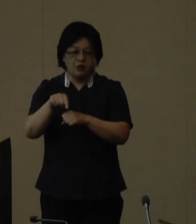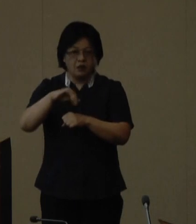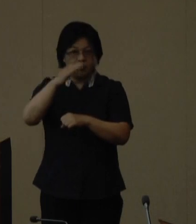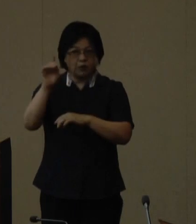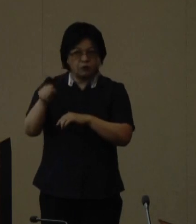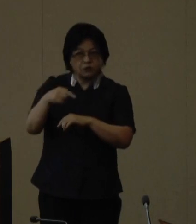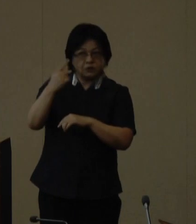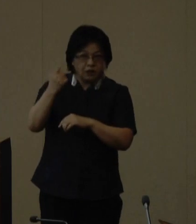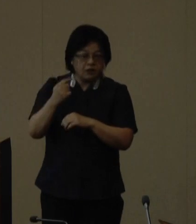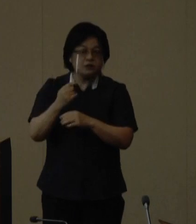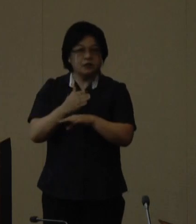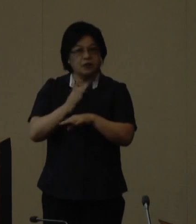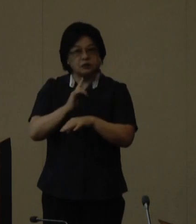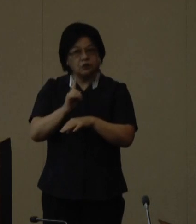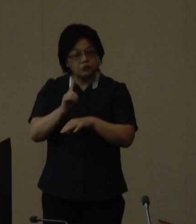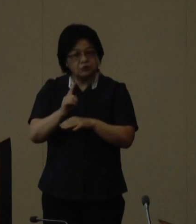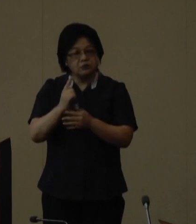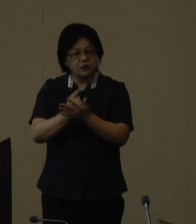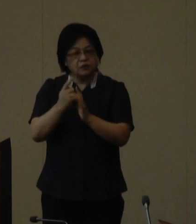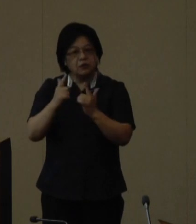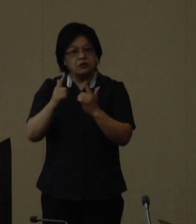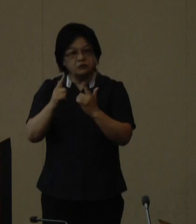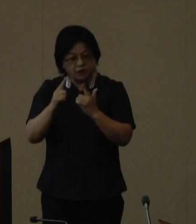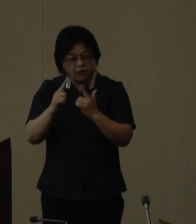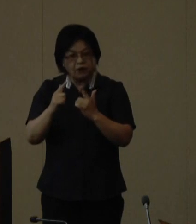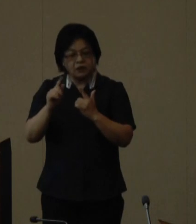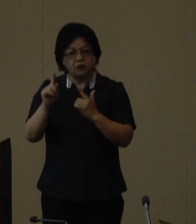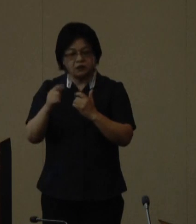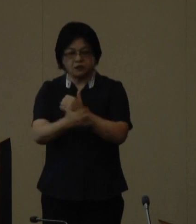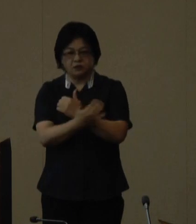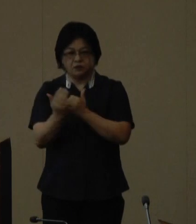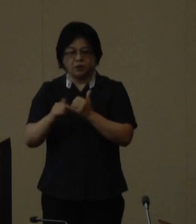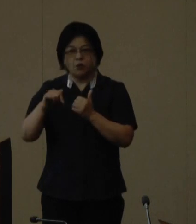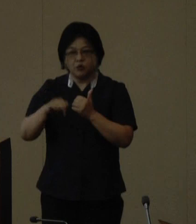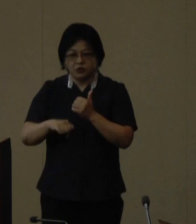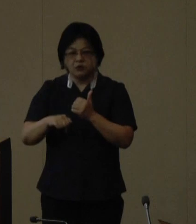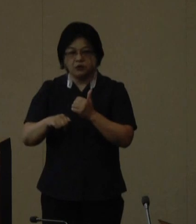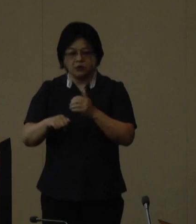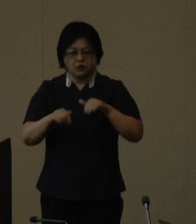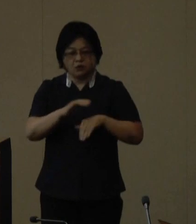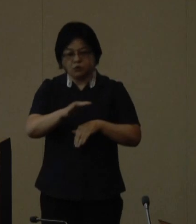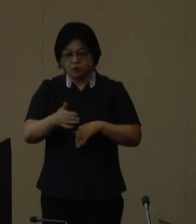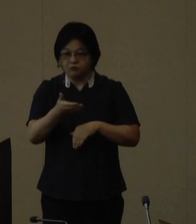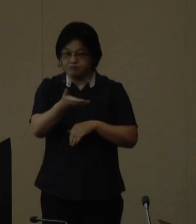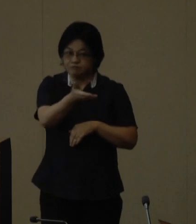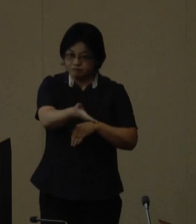ともに美しく豊かな自然を守り次の世代に引き 継ぐことを目的に全国持ち回り